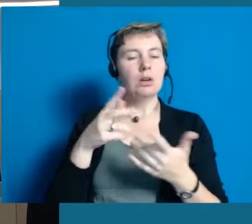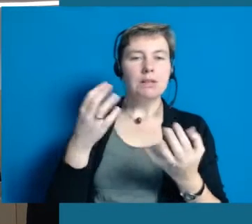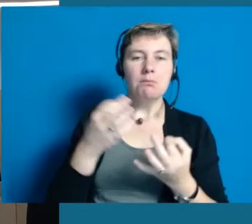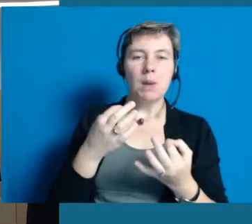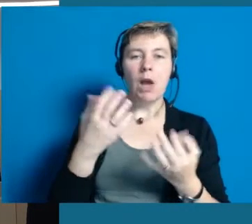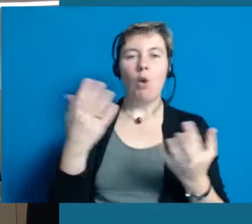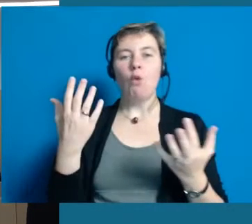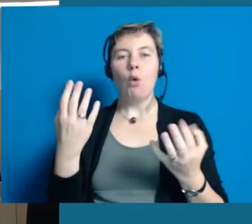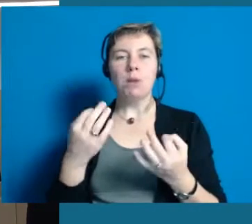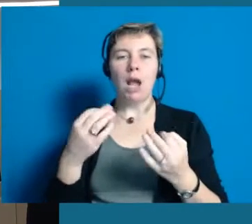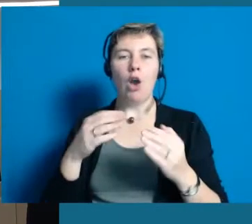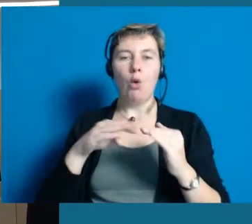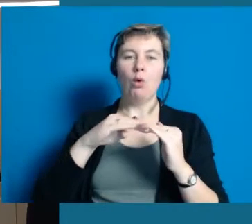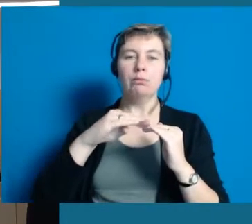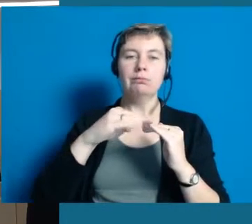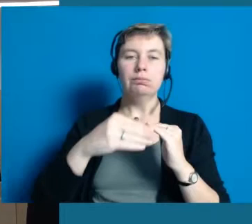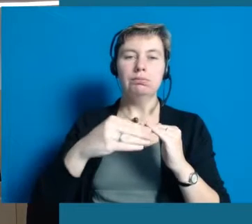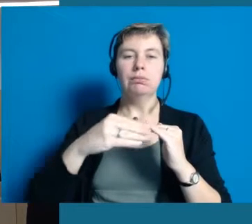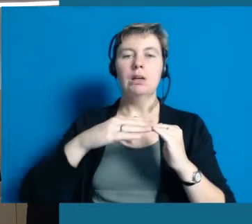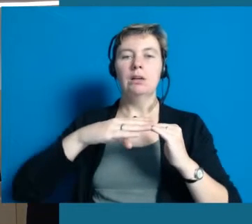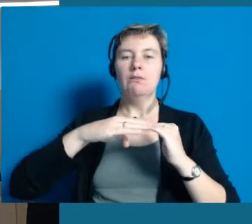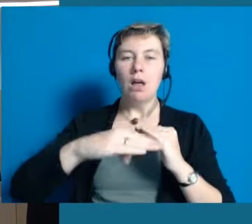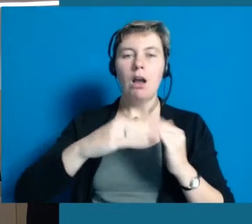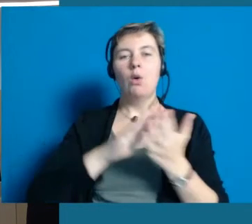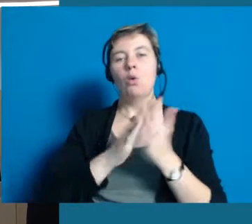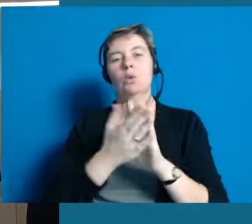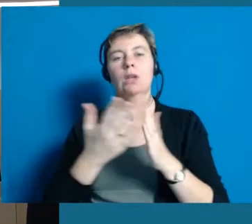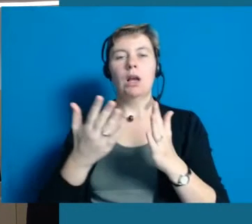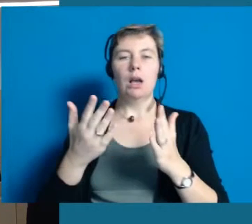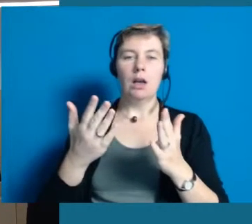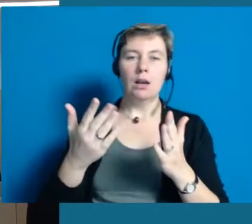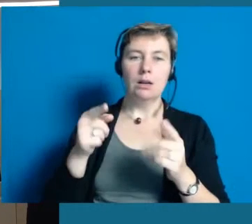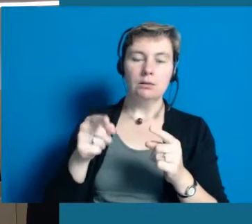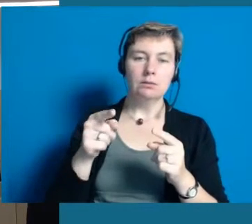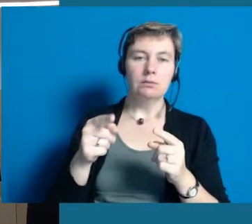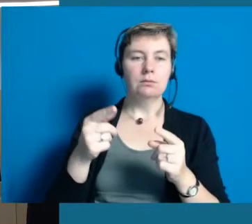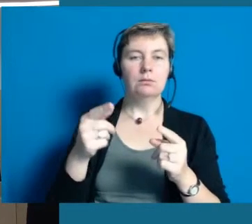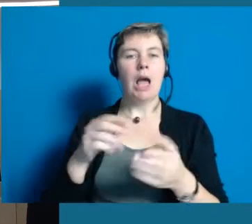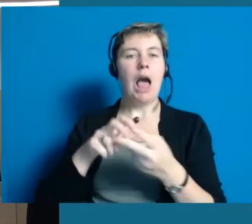Also solche Dinge. Das ist eine ganze Menge Grundlagenarbeit, da haben wir auch die Unterstützung des Antoniushaus, das ist sehr schön.